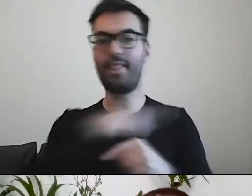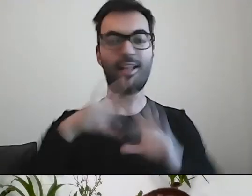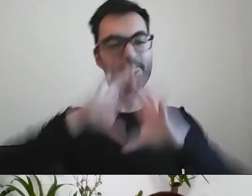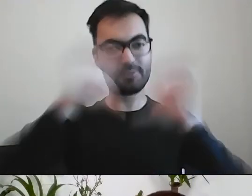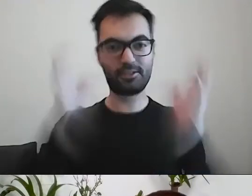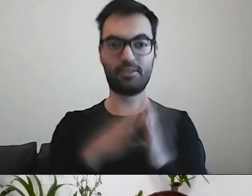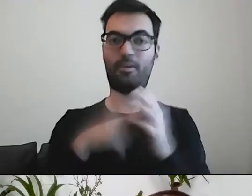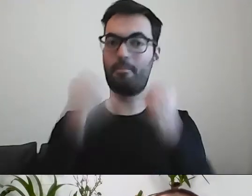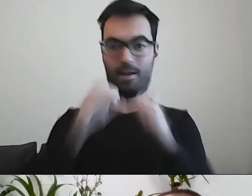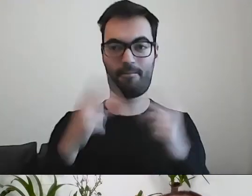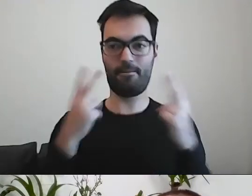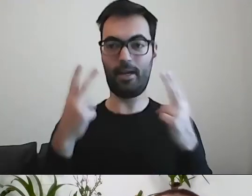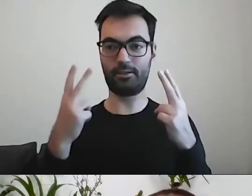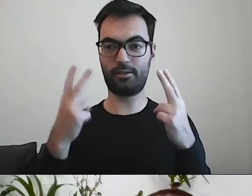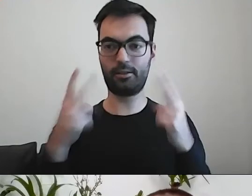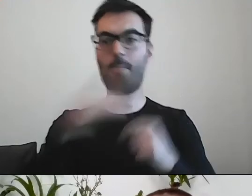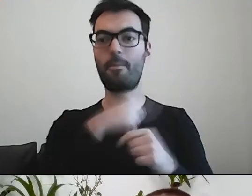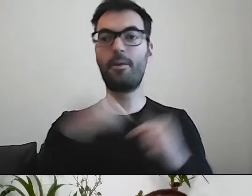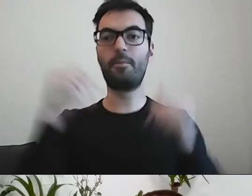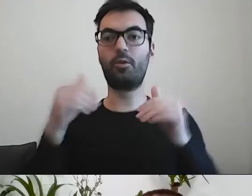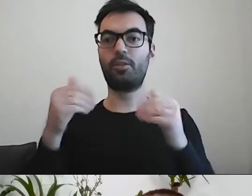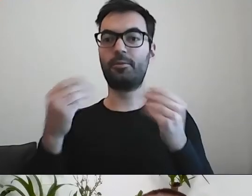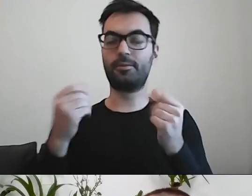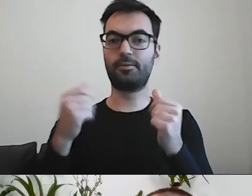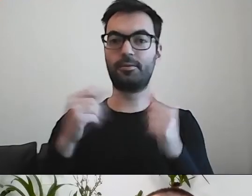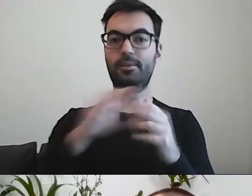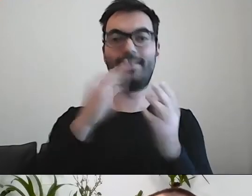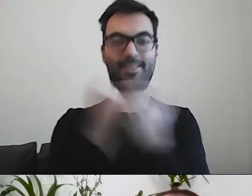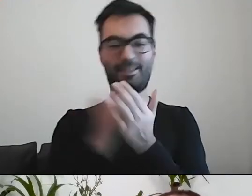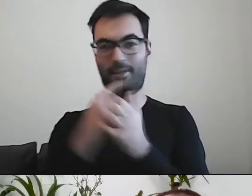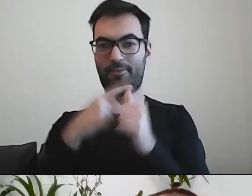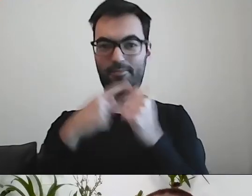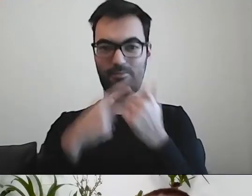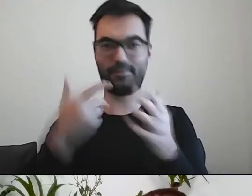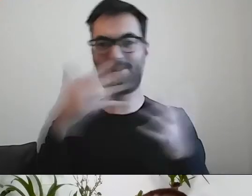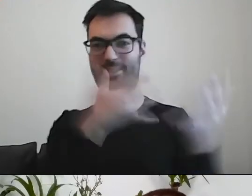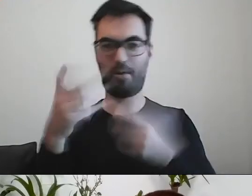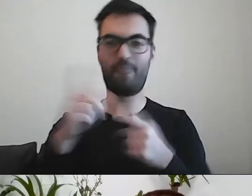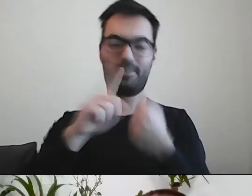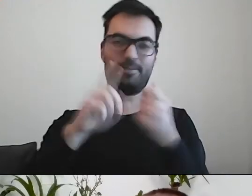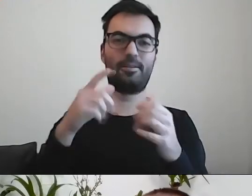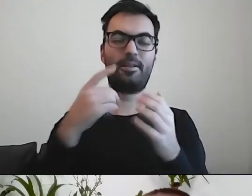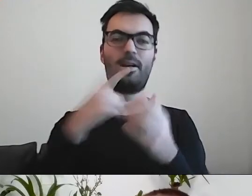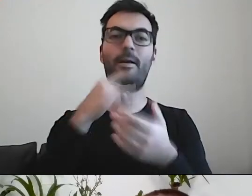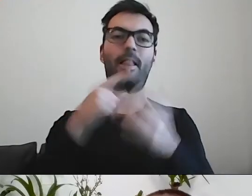Żebyśmy mogli naszą sprawę załatwić jak najszybciej.